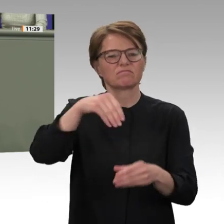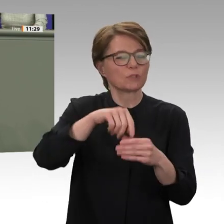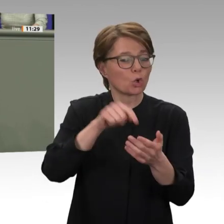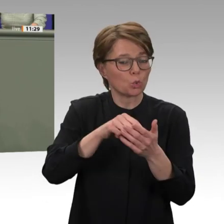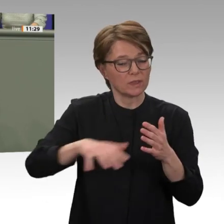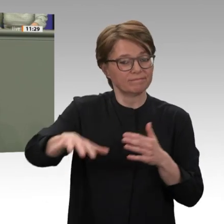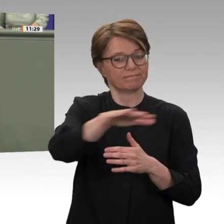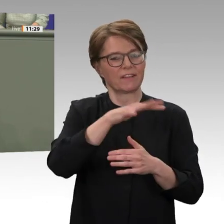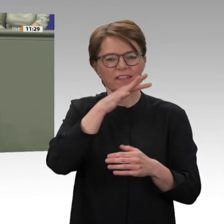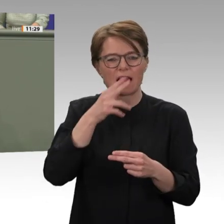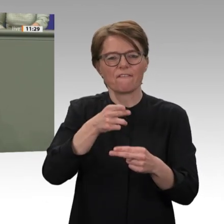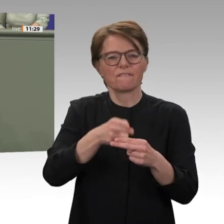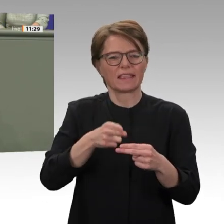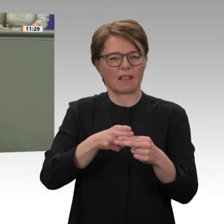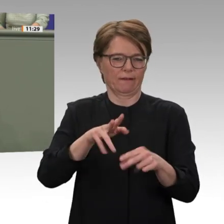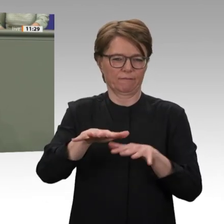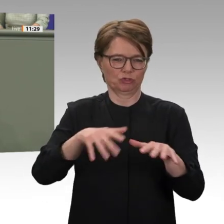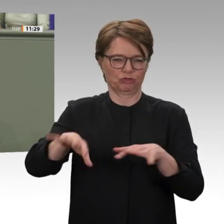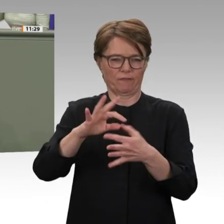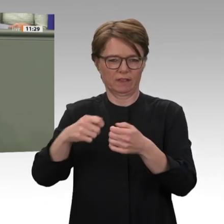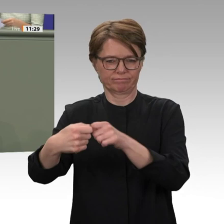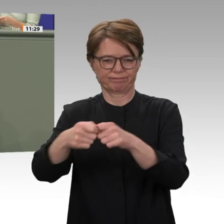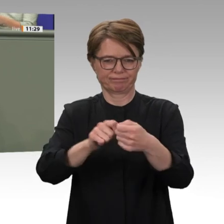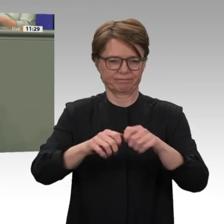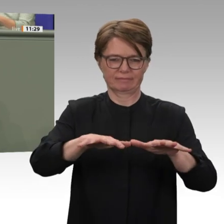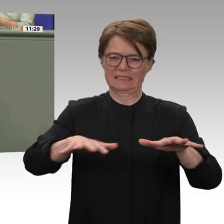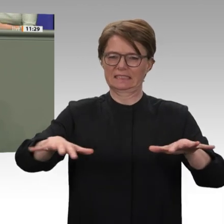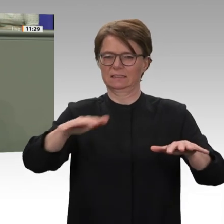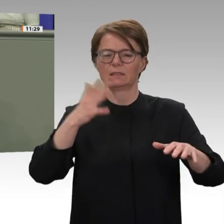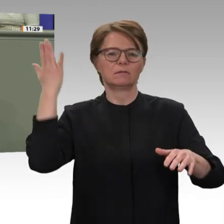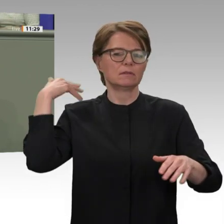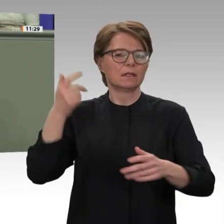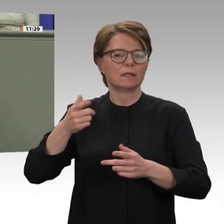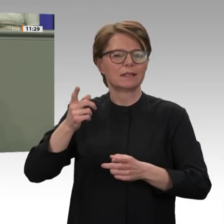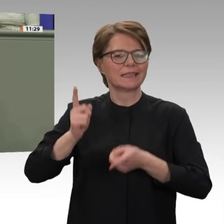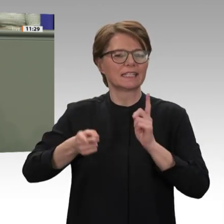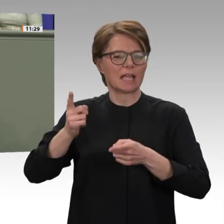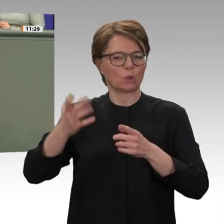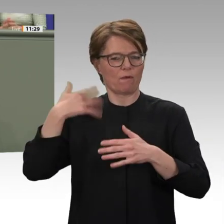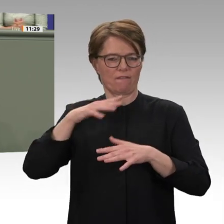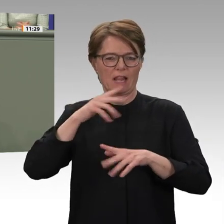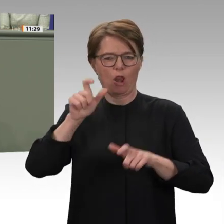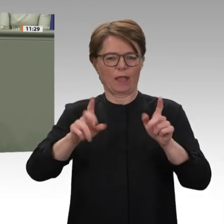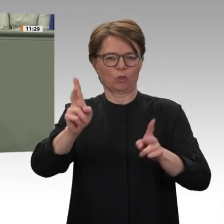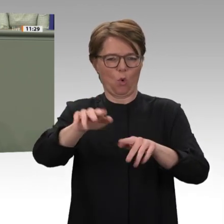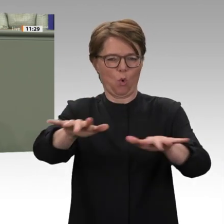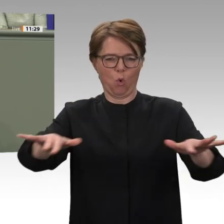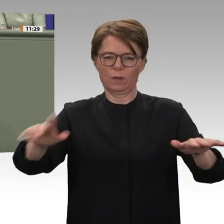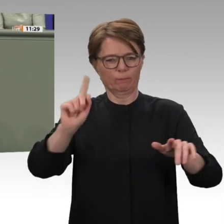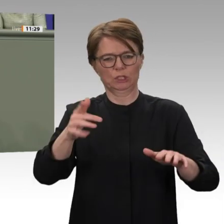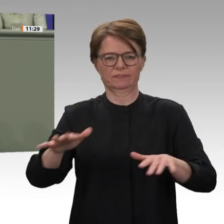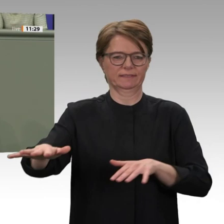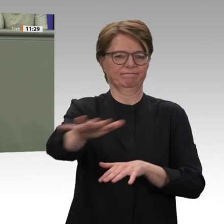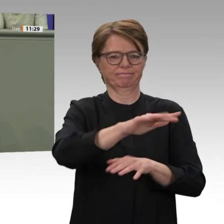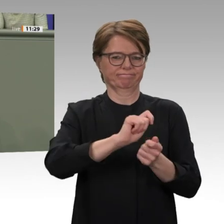vor fast unlösbare Aufgaben. Deshalb waren wir ganz bewusst im September 2019 die Ersten,